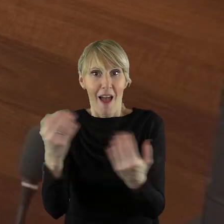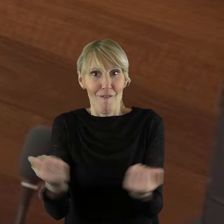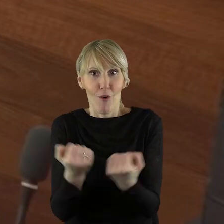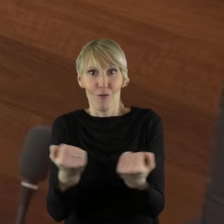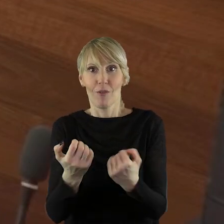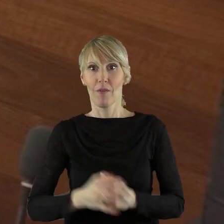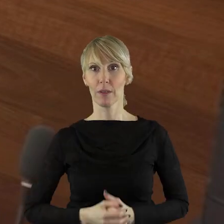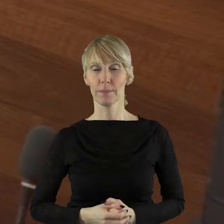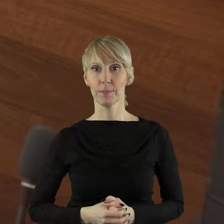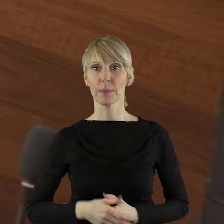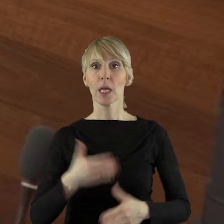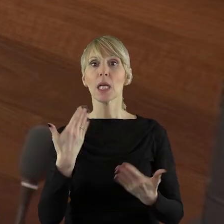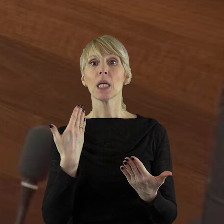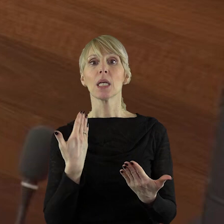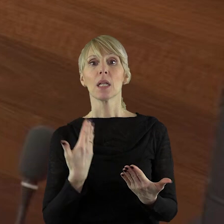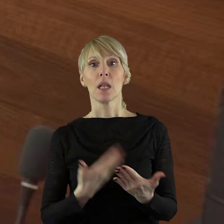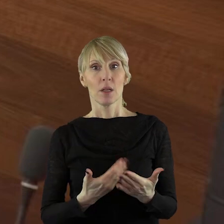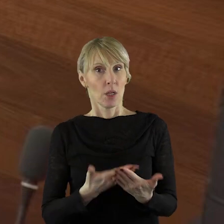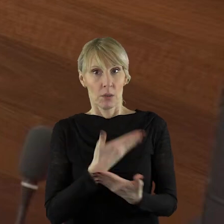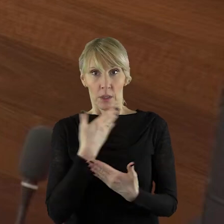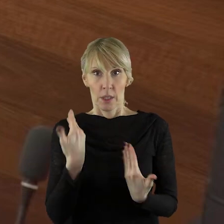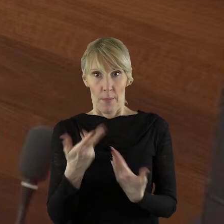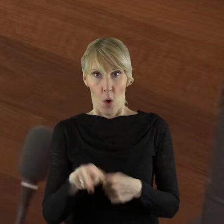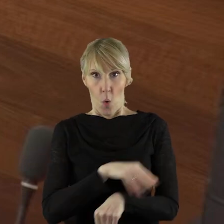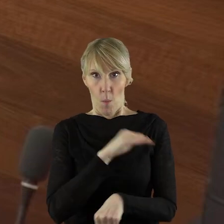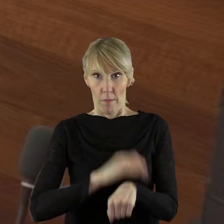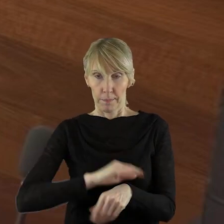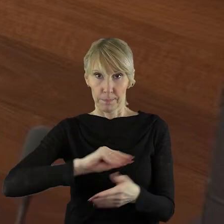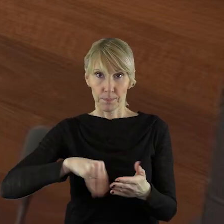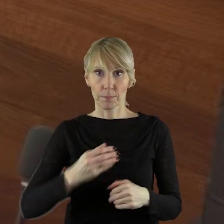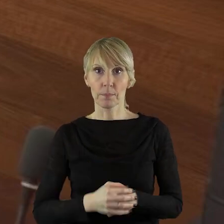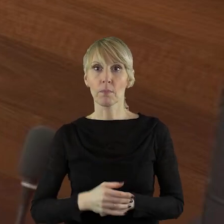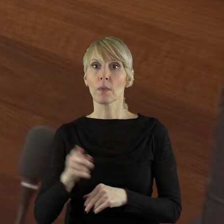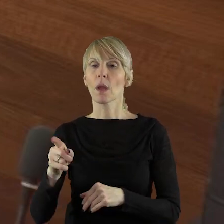Chcę państwu powiedzieć również, że Lokalna Grupa Działania OZE złożyła skargę